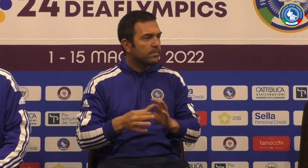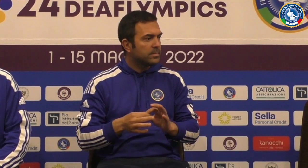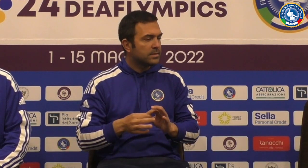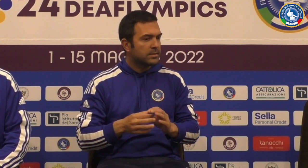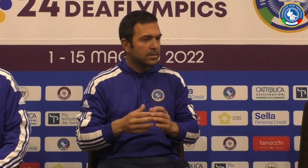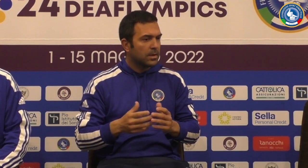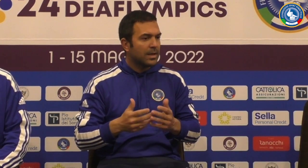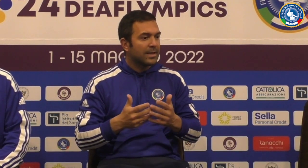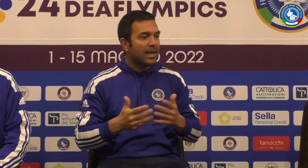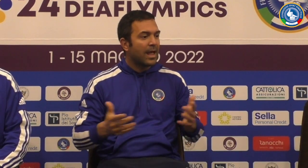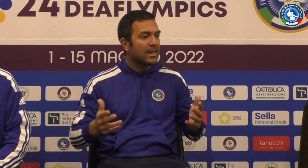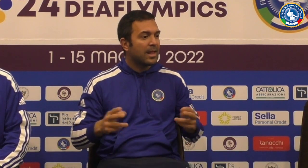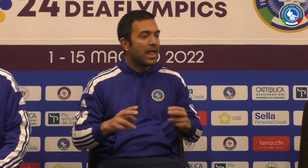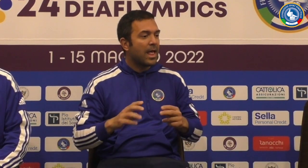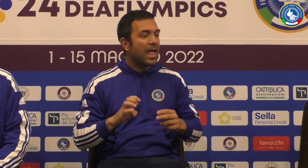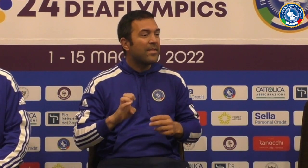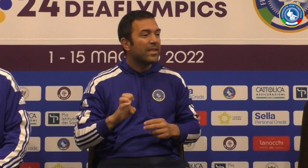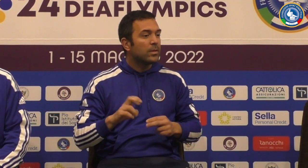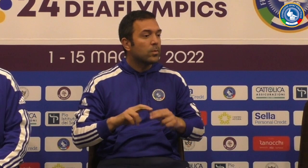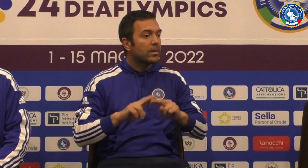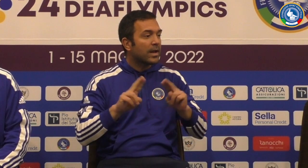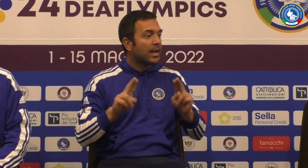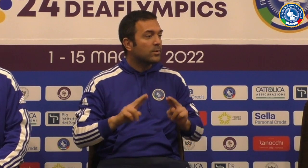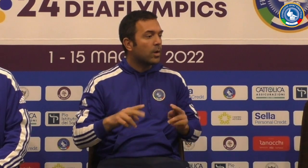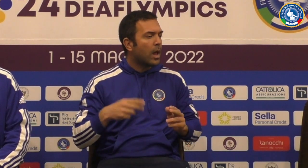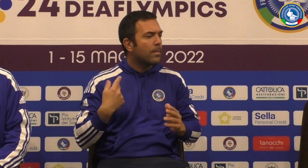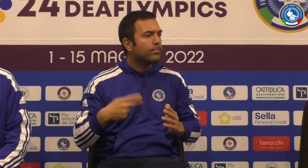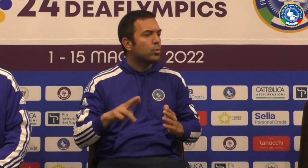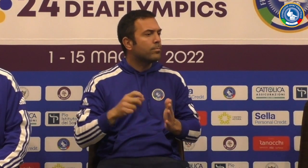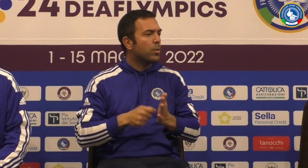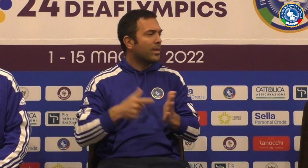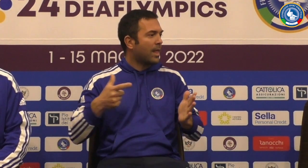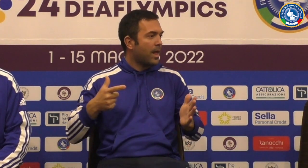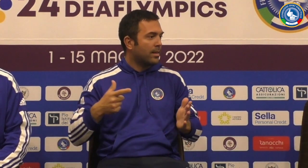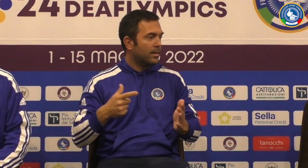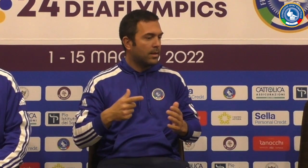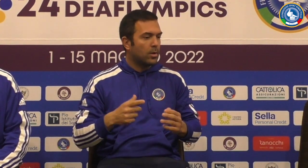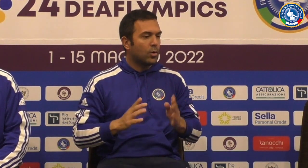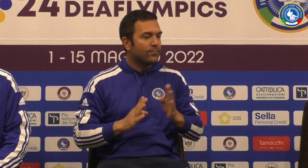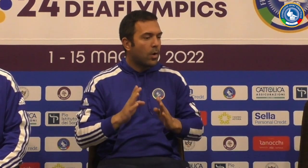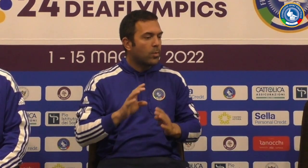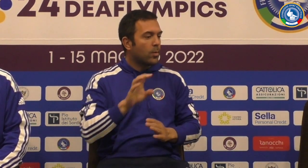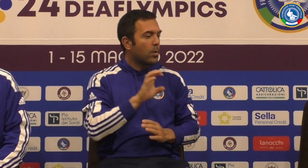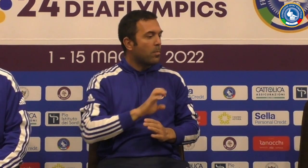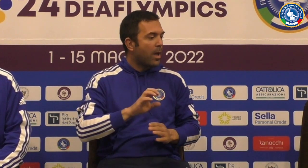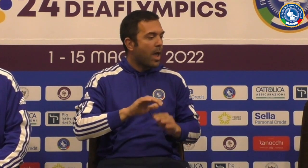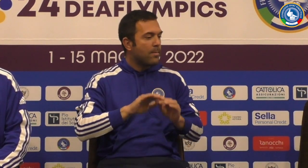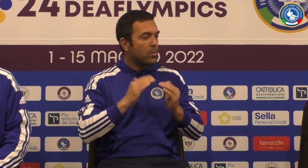la domanda queste del Philips è stato un grande evento internazionale più importante